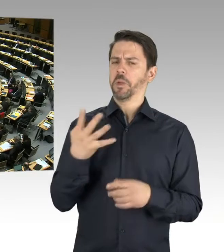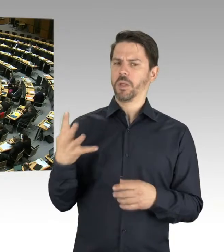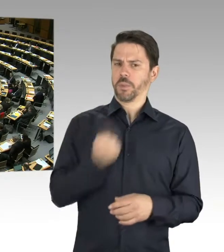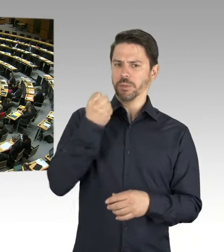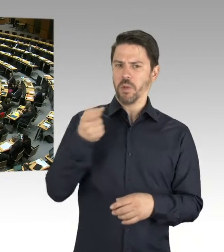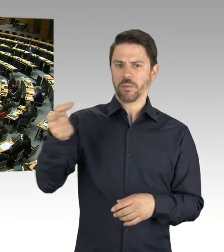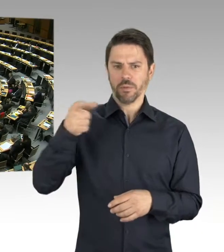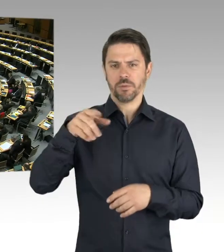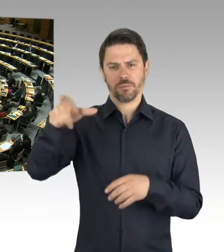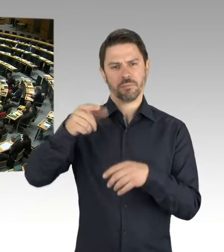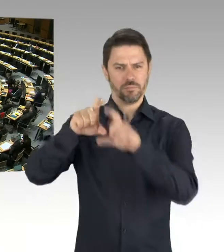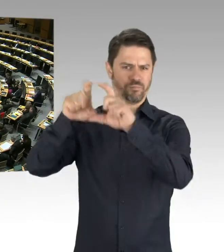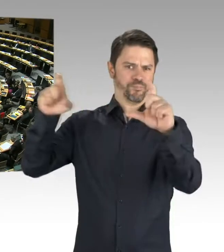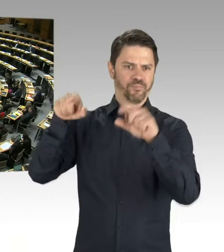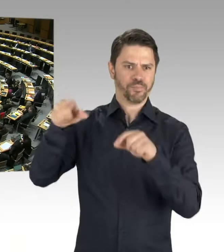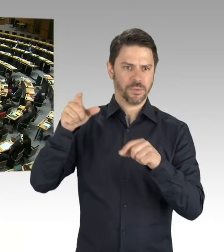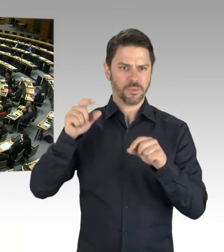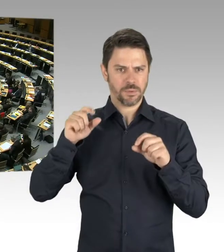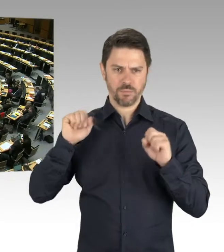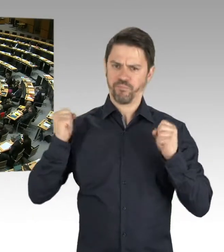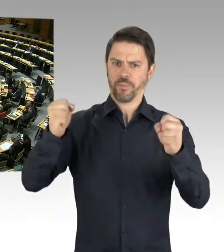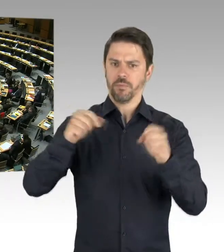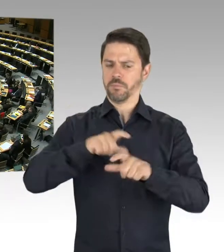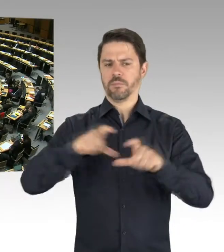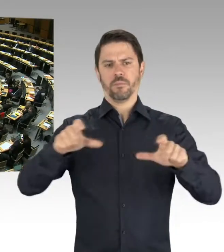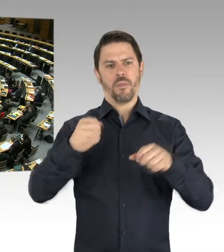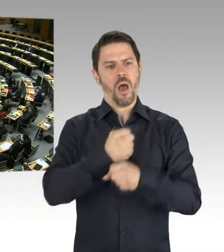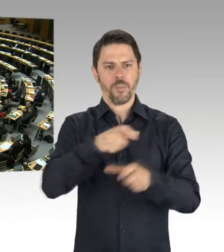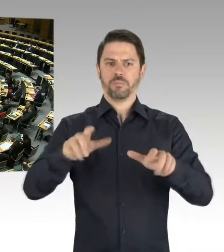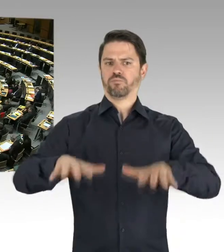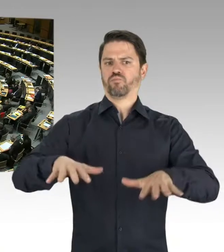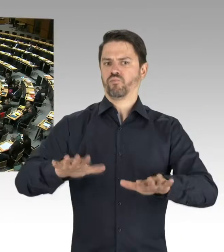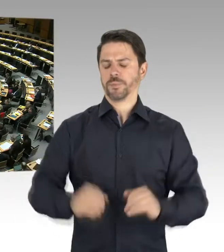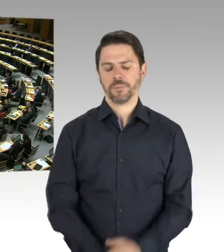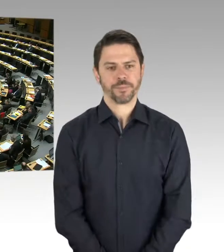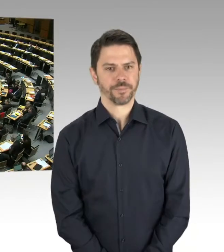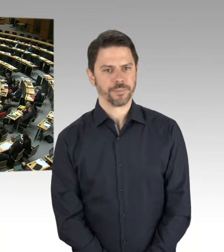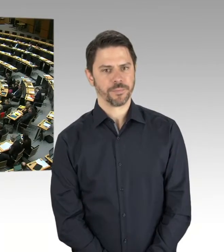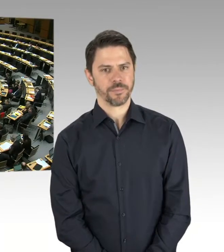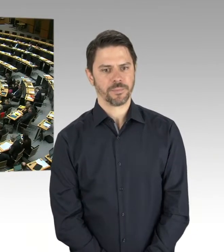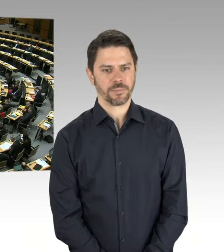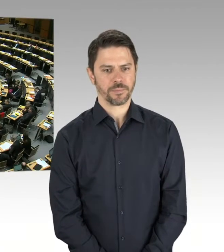(Rednerwechsel) Gut. Ich begrüße, dass noch keine entsprechenden Pläne des Senats vorliegen. Wie wird der Senat denn die soziale Marktwirtschaft